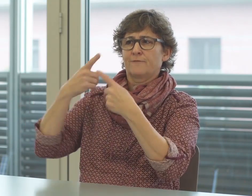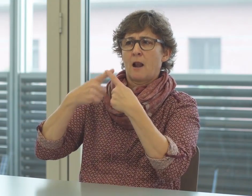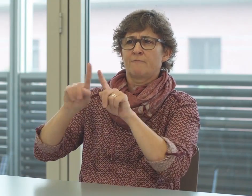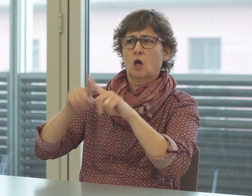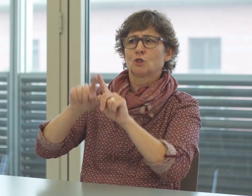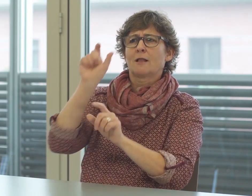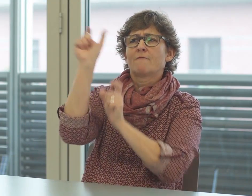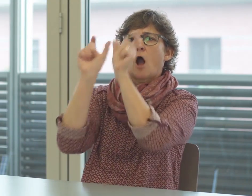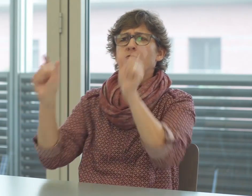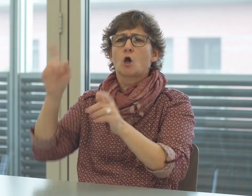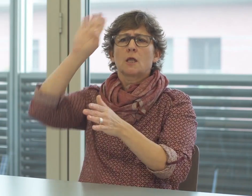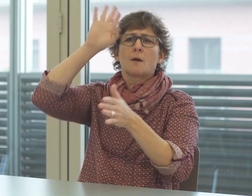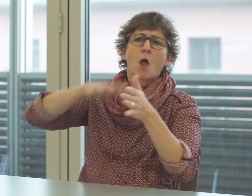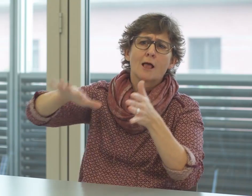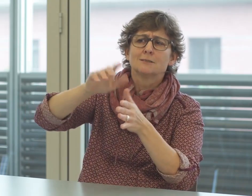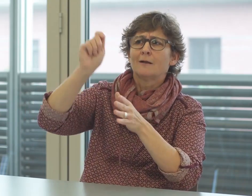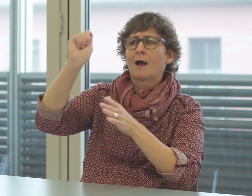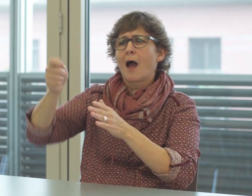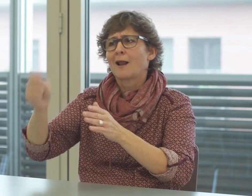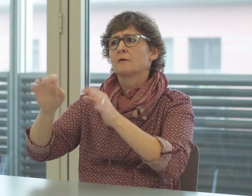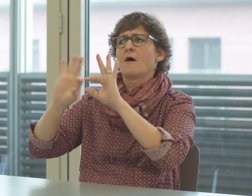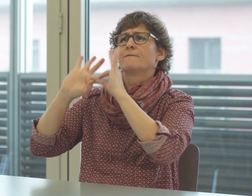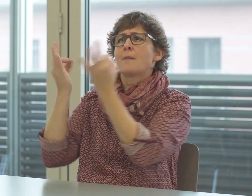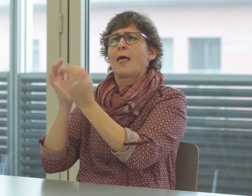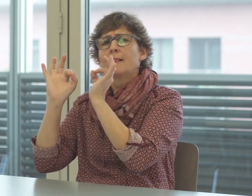Beim Gericht und der Polizei werden viele Fachbegriffe verwendet,